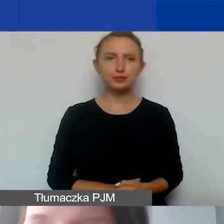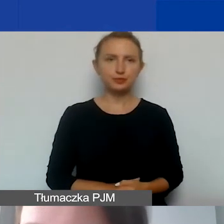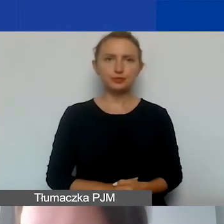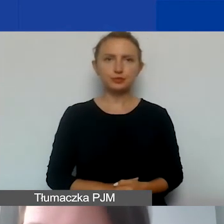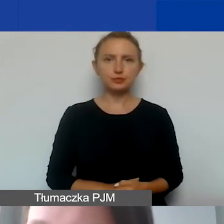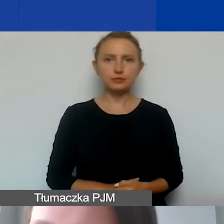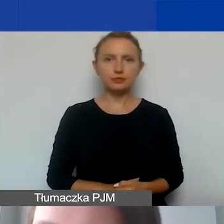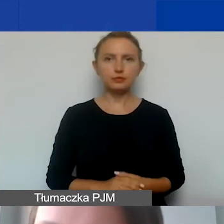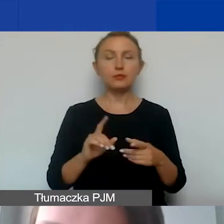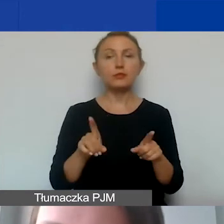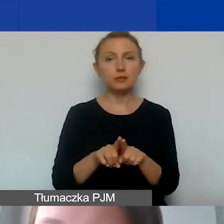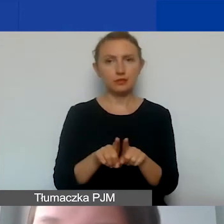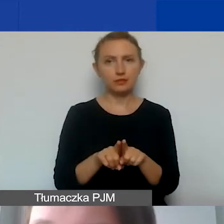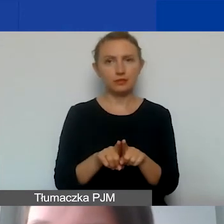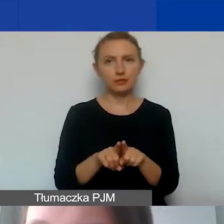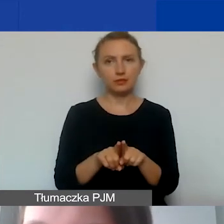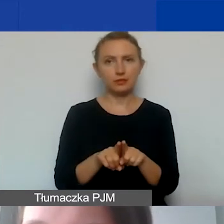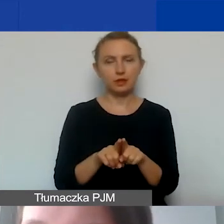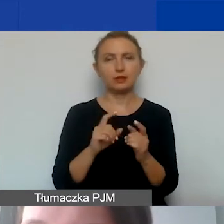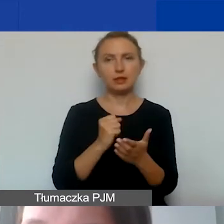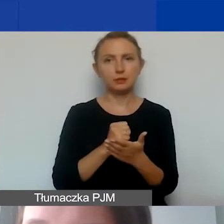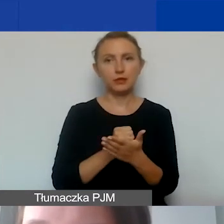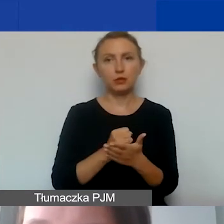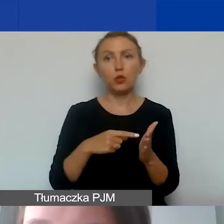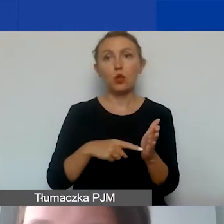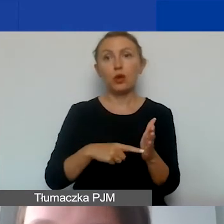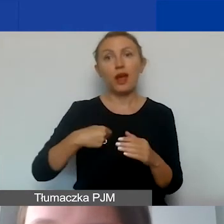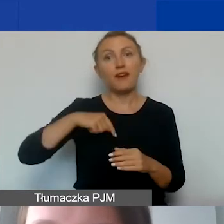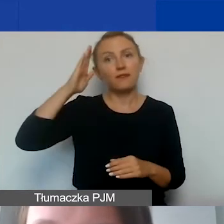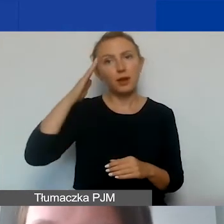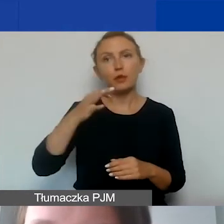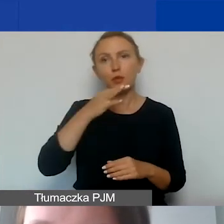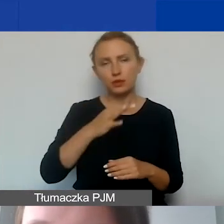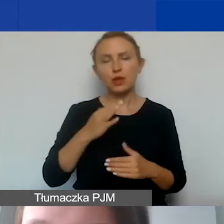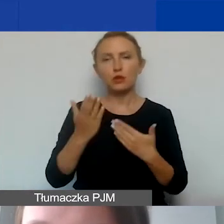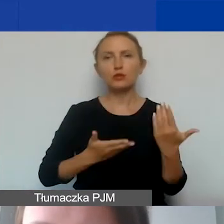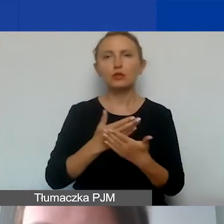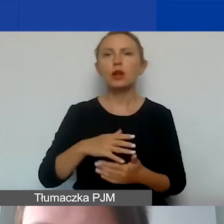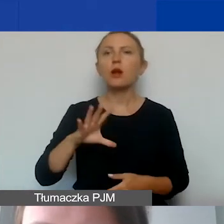Także, i to jest rzecz, na którą zwracam uwagę, bo wiem, że takie pytanie od wnioskodawców padło